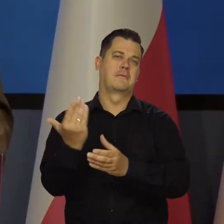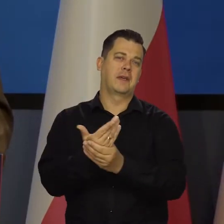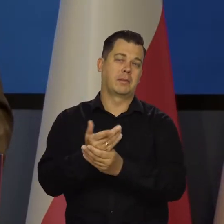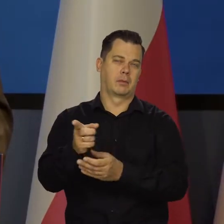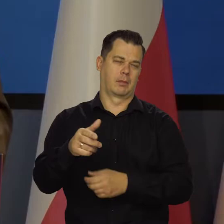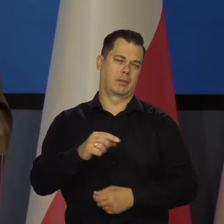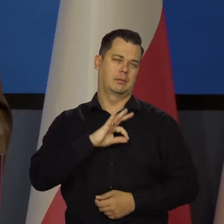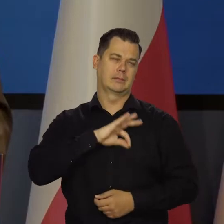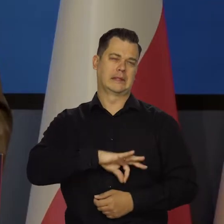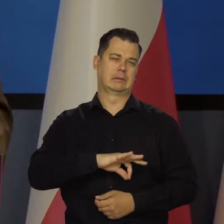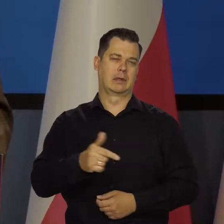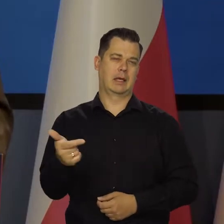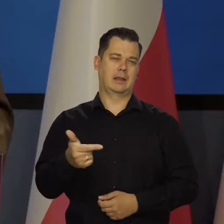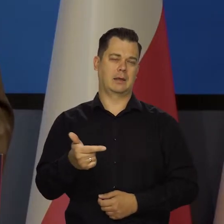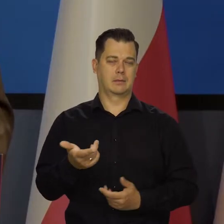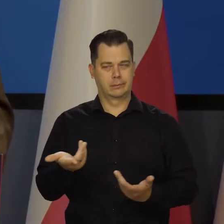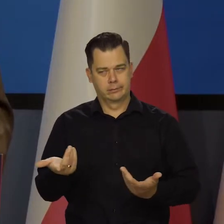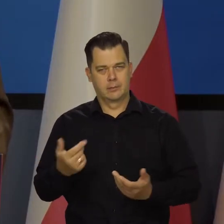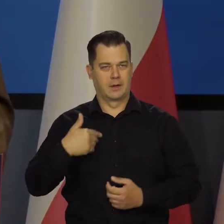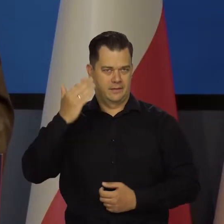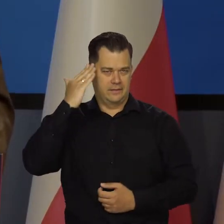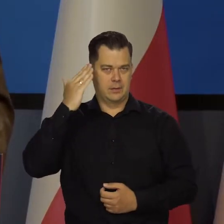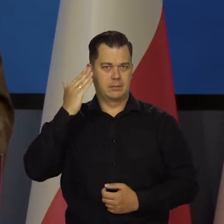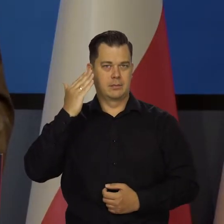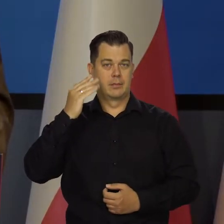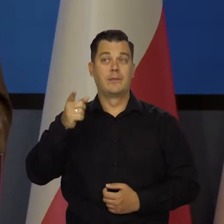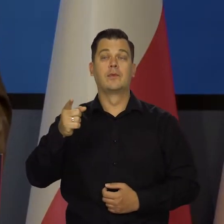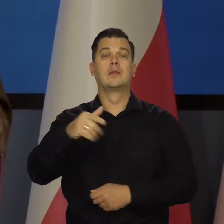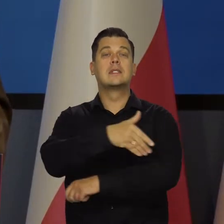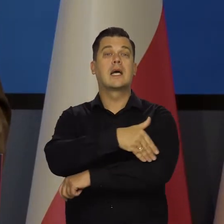w interesie niektórych, przede wszystkim inwestorów zagranicznych.